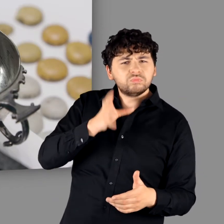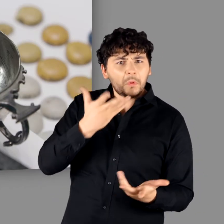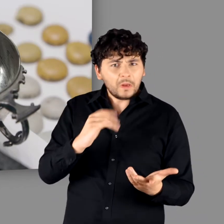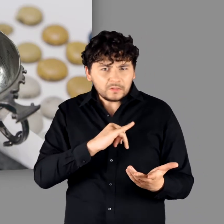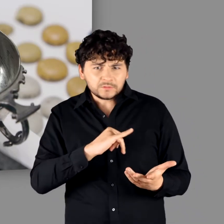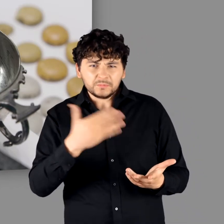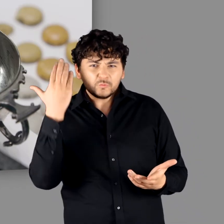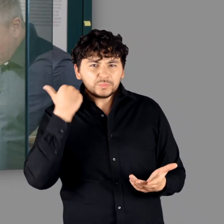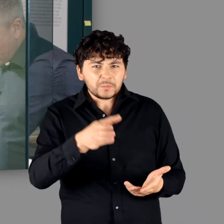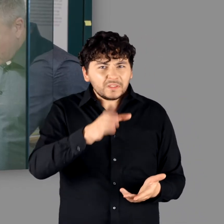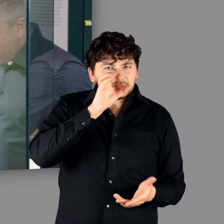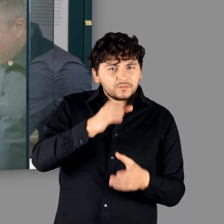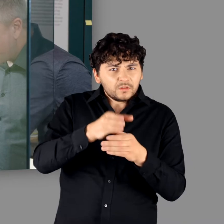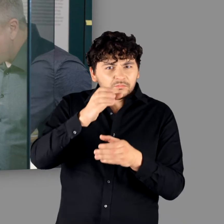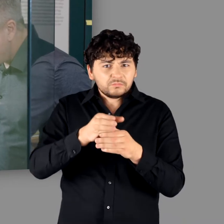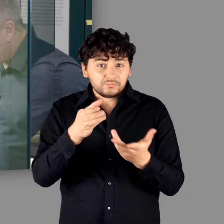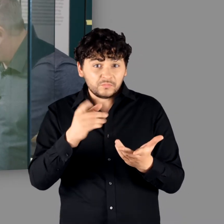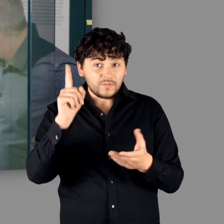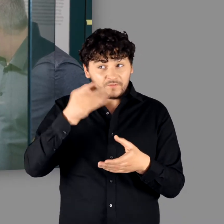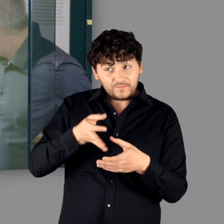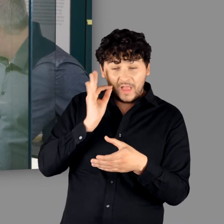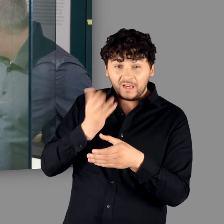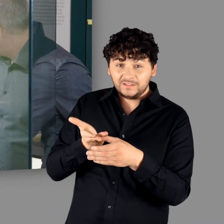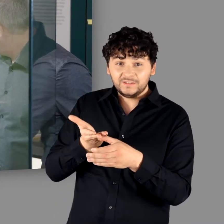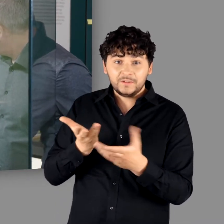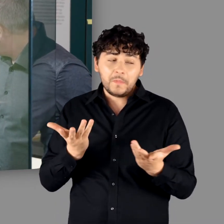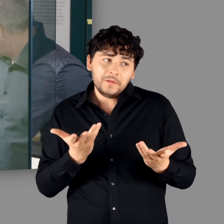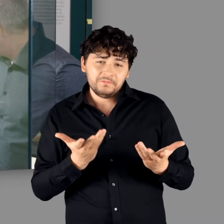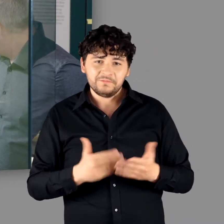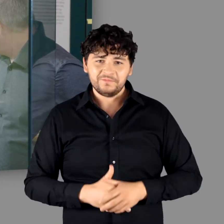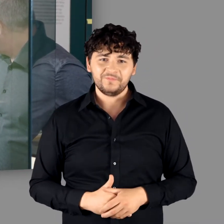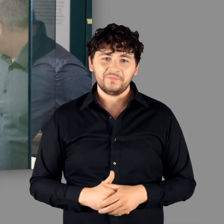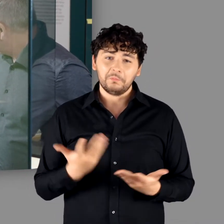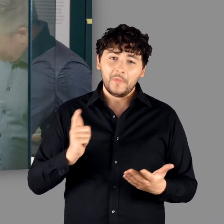Was hat man aus den Bechern getrunken?" "Vielleicht ein bisschen Wein?"